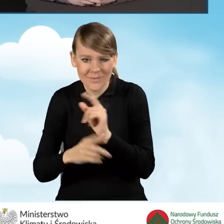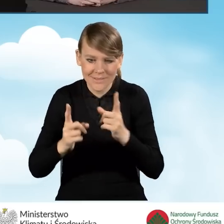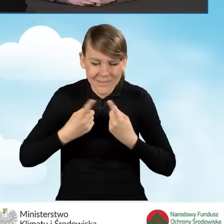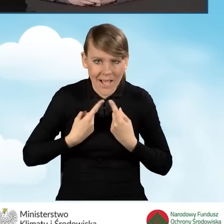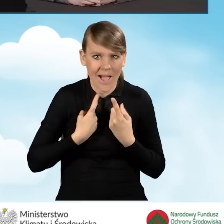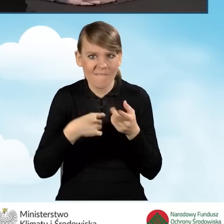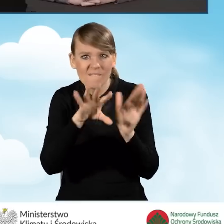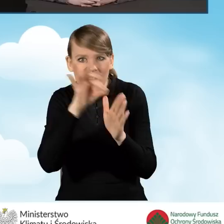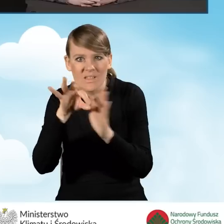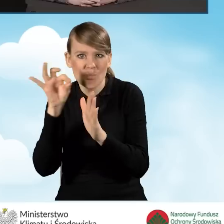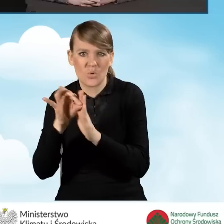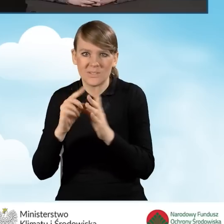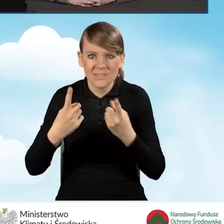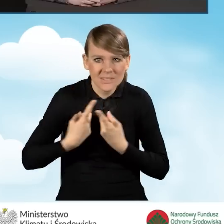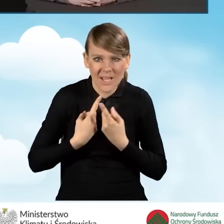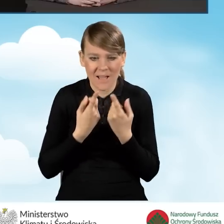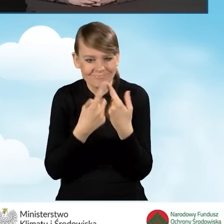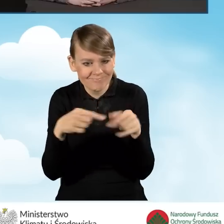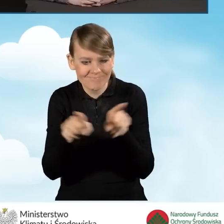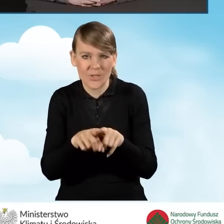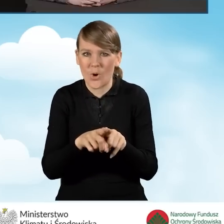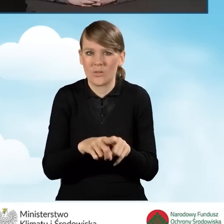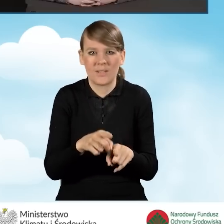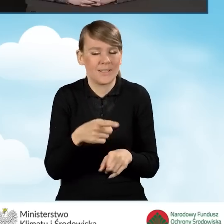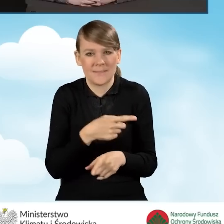i przeprowadzić realizacji przedsięwzięcia w ramach programu.